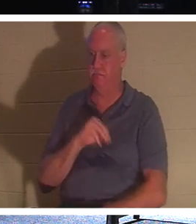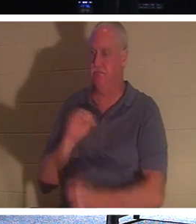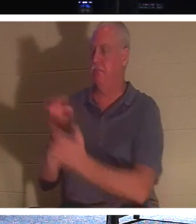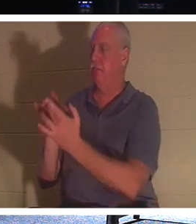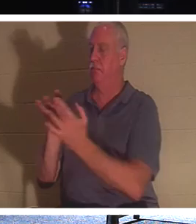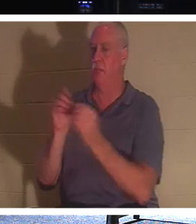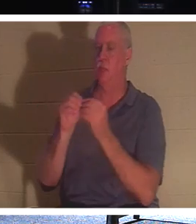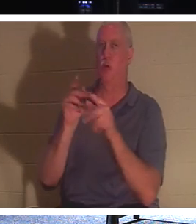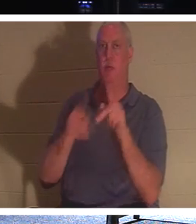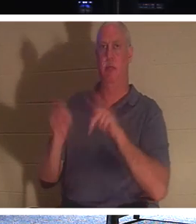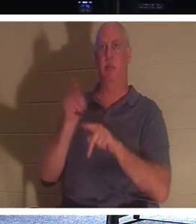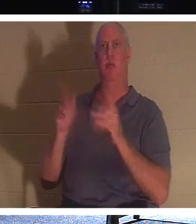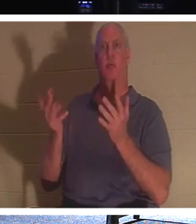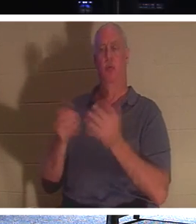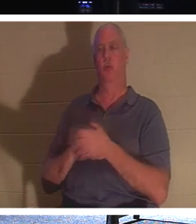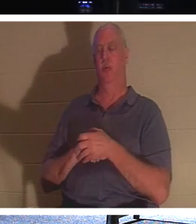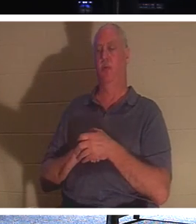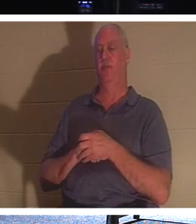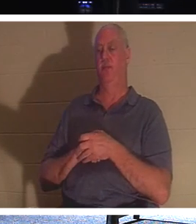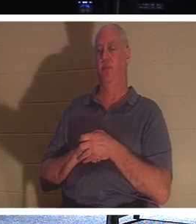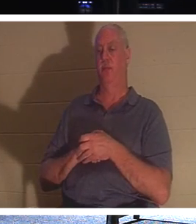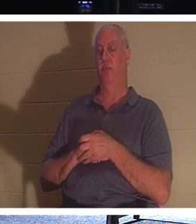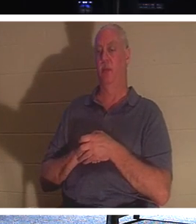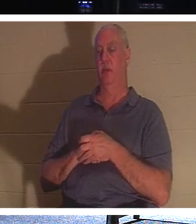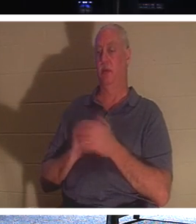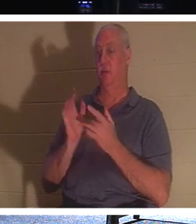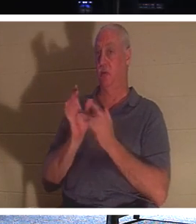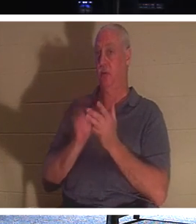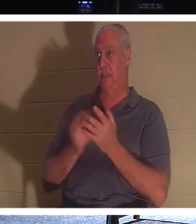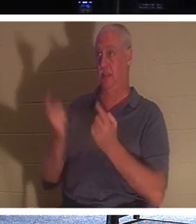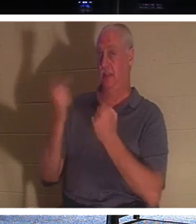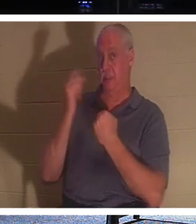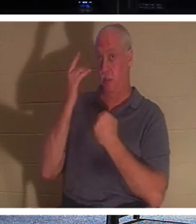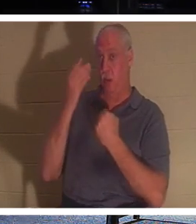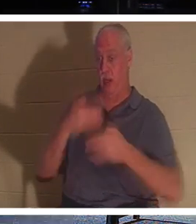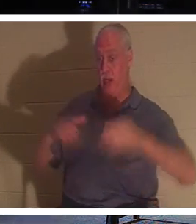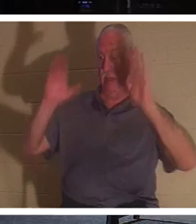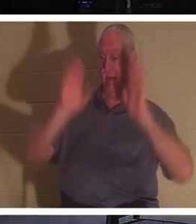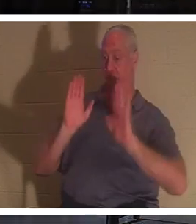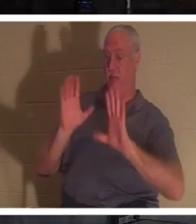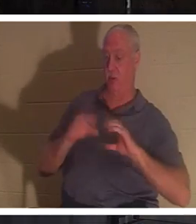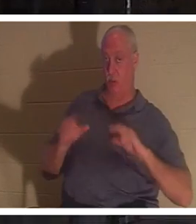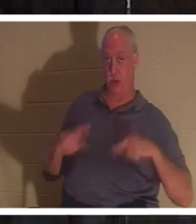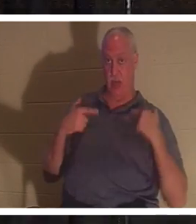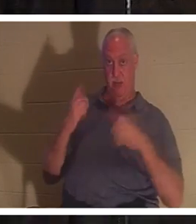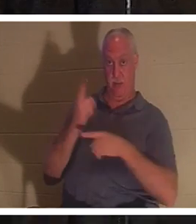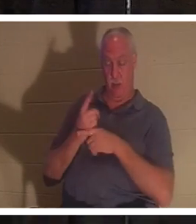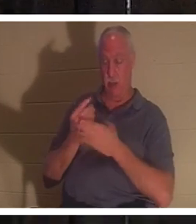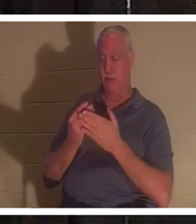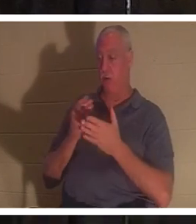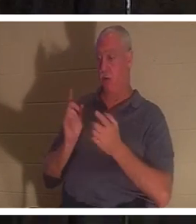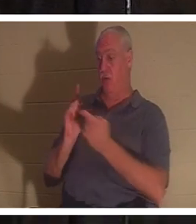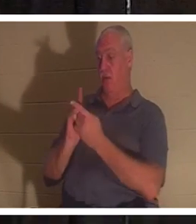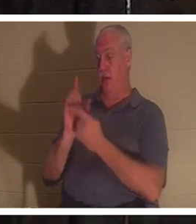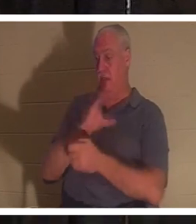de la vie. Jésus est venu nous donner la vie, n'est-ce pas ? Avant de rencontrer Jésus-Christ, vous étiez mort dans vos